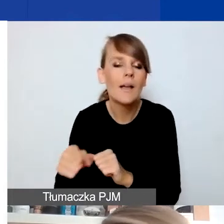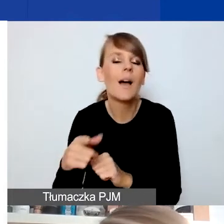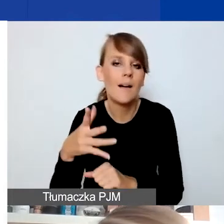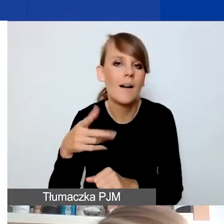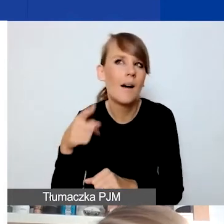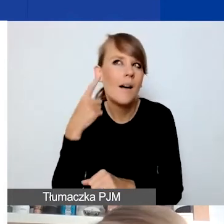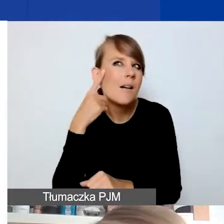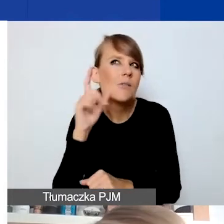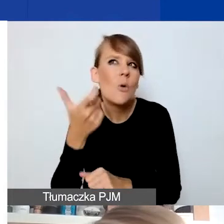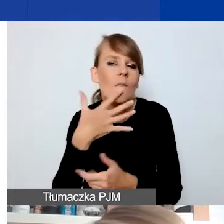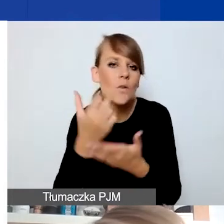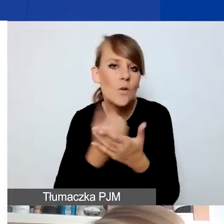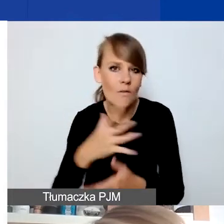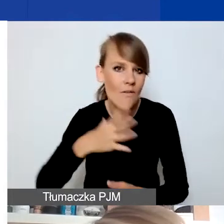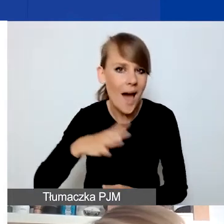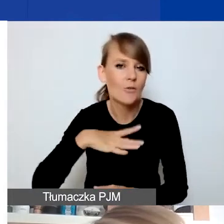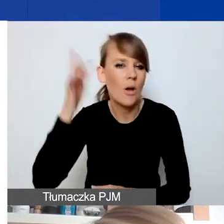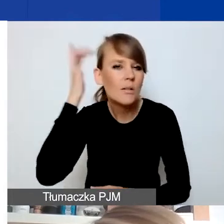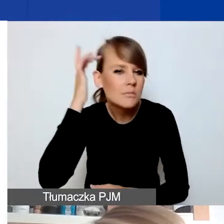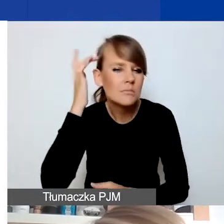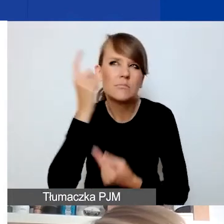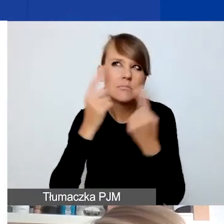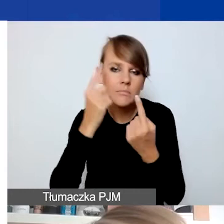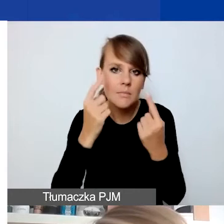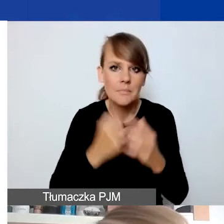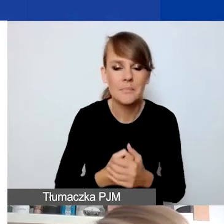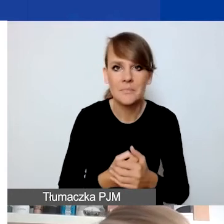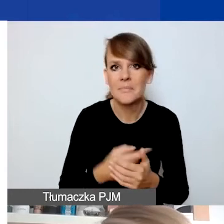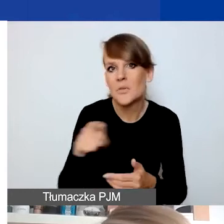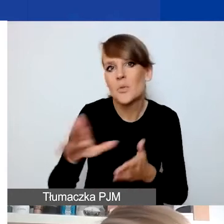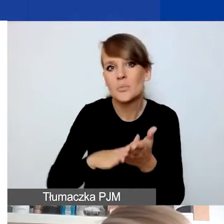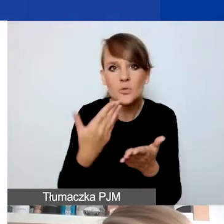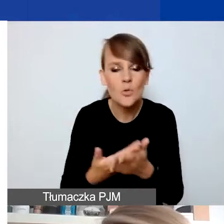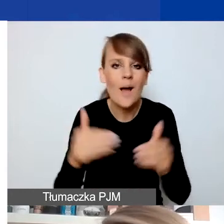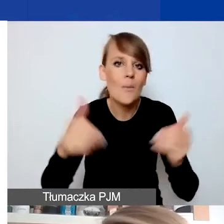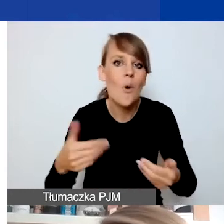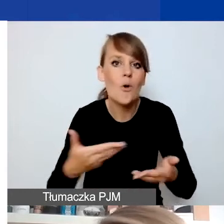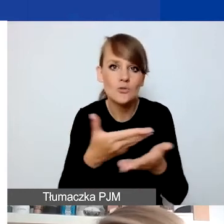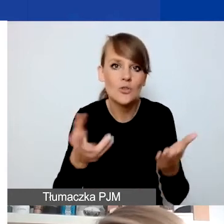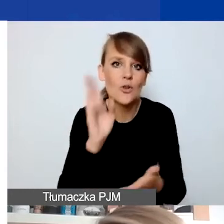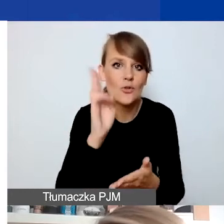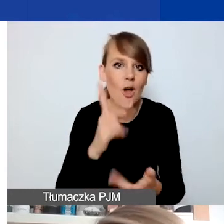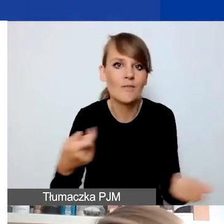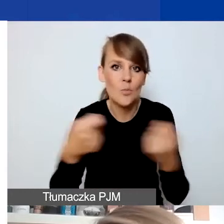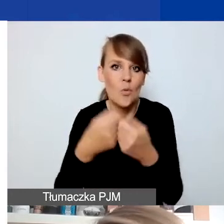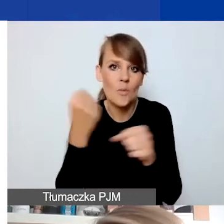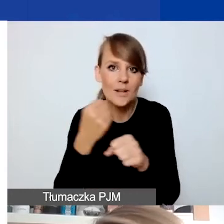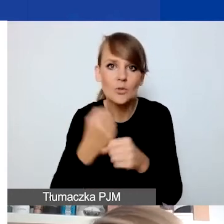Ja często posługuję się przykładem dla tych z państwa, którzy może w jakiś sposób współpracują z osobami z doświadczeniem migracyjnym.